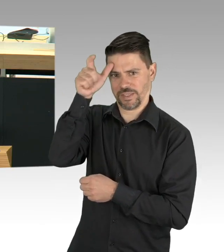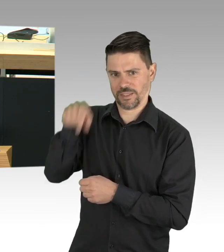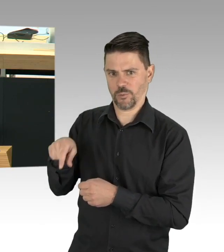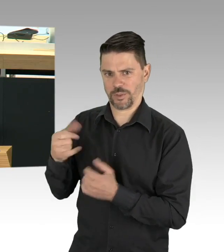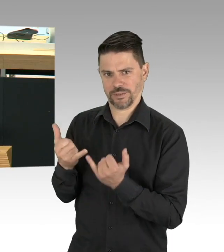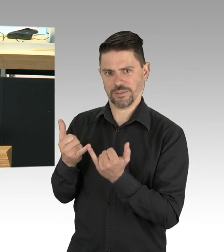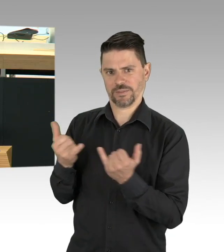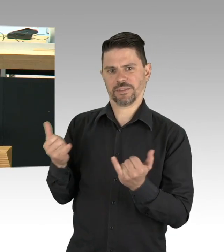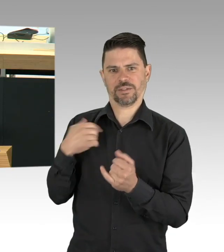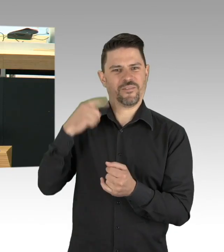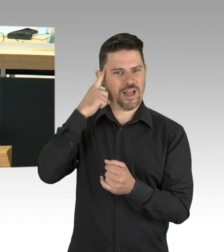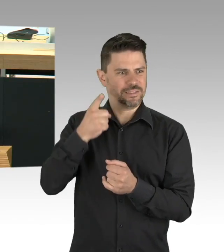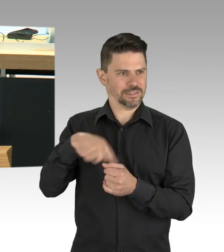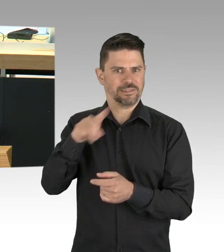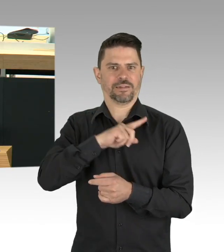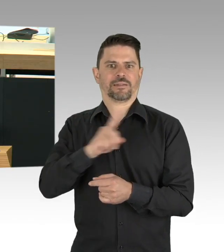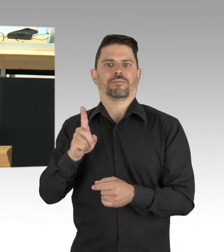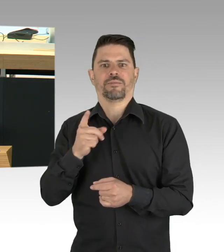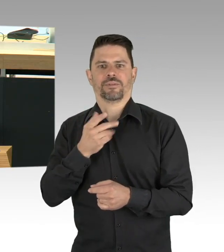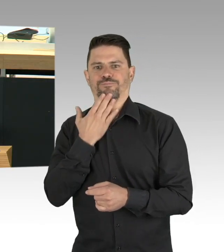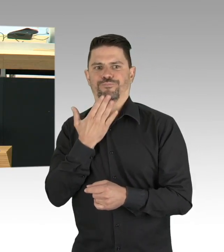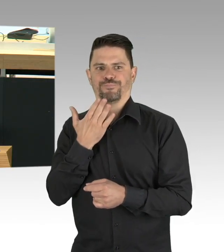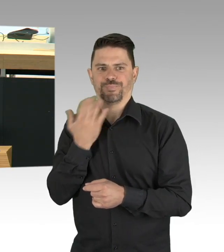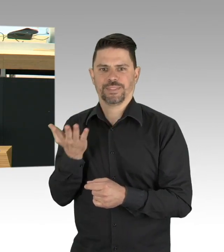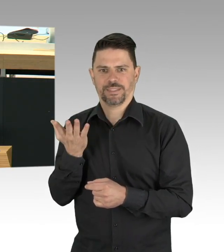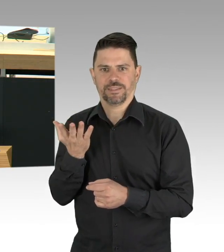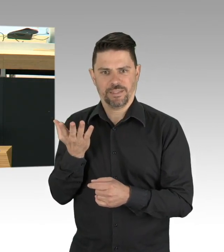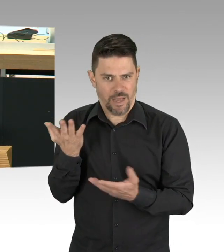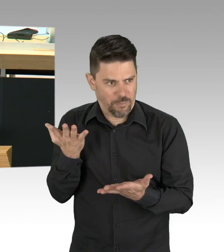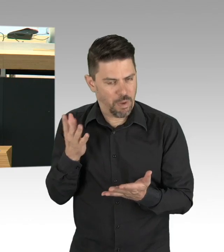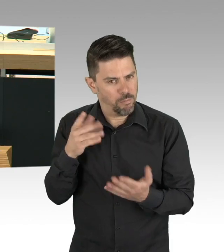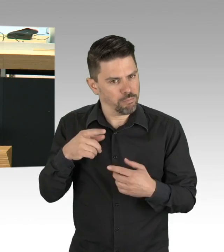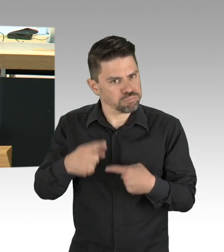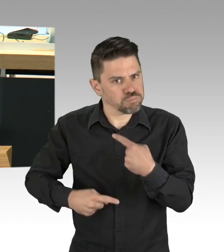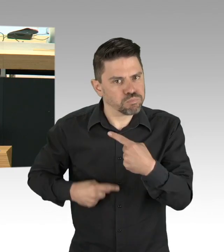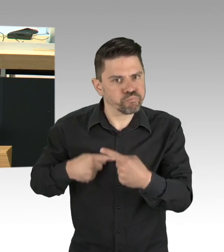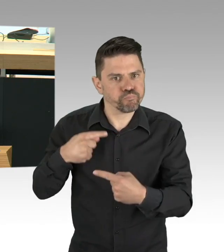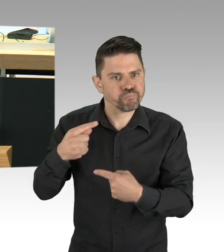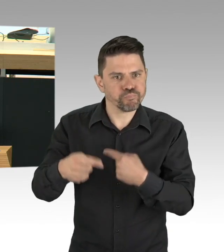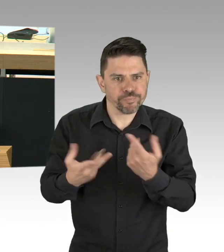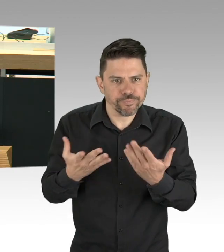der morgen begangen wird. Vielen Dank und im Übrigen bin ich der Meinung, dass die Fraktion hier rechts außen zur Ermittlung